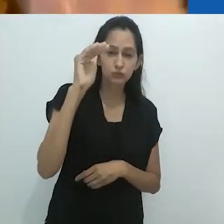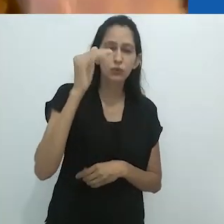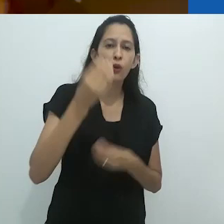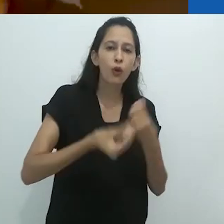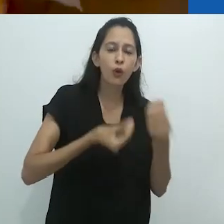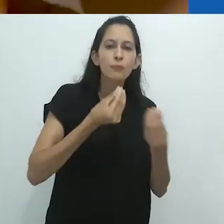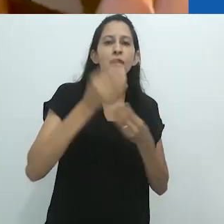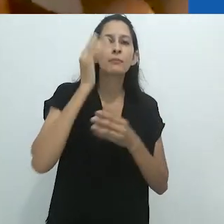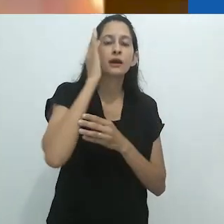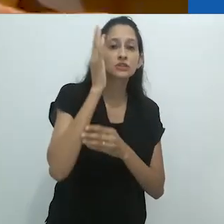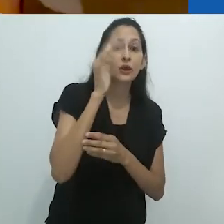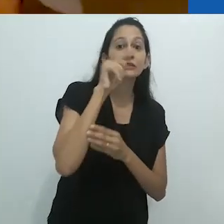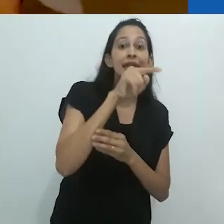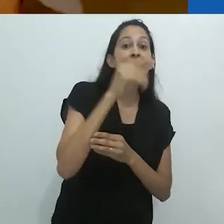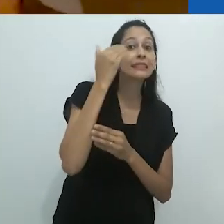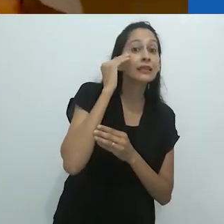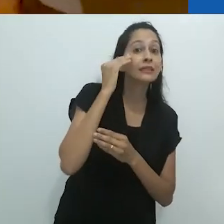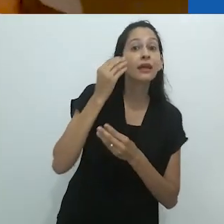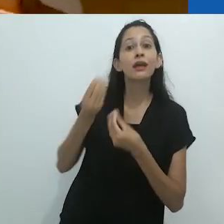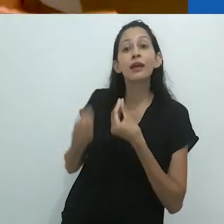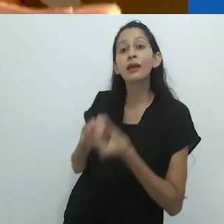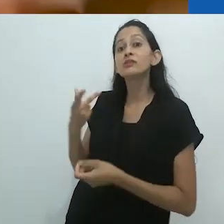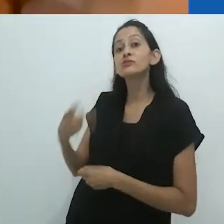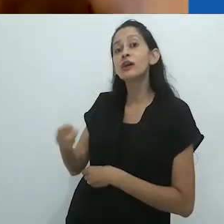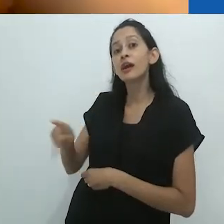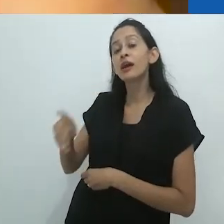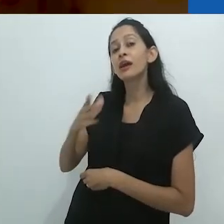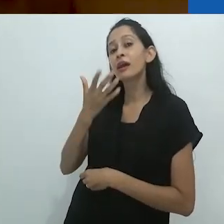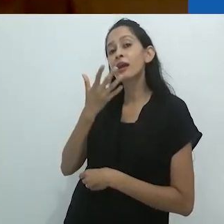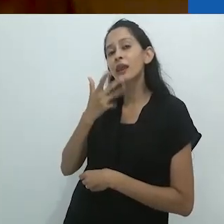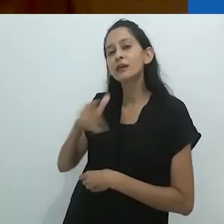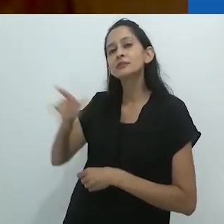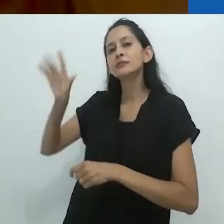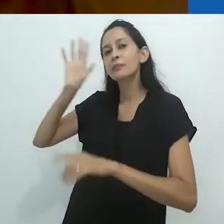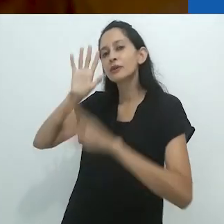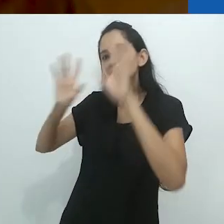da imaginação do adulto sobre a imaginação da criança,